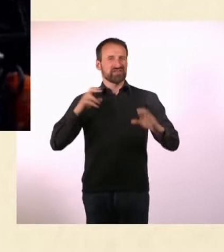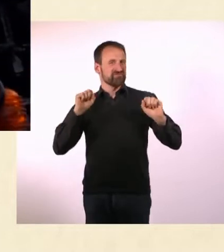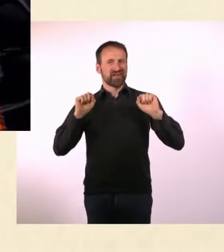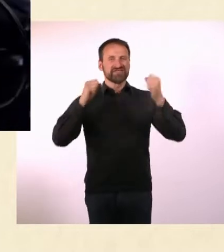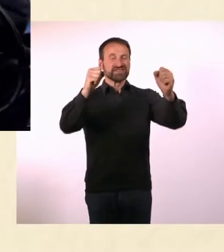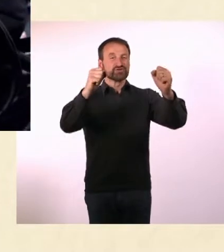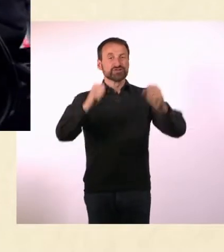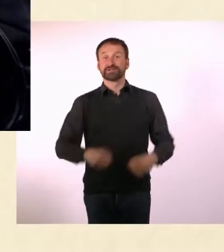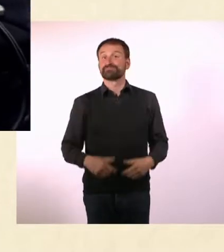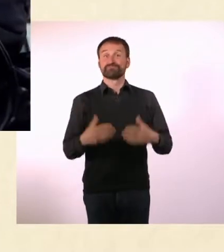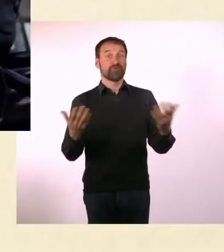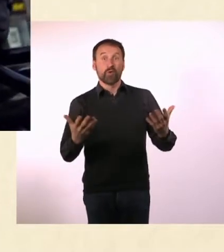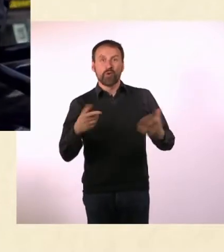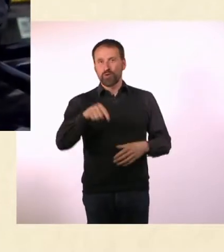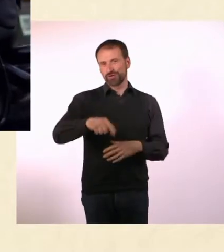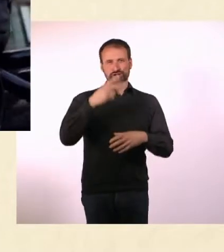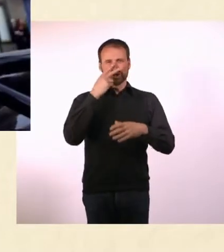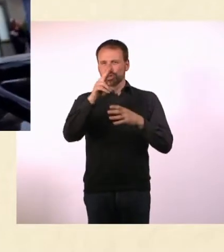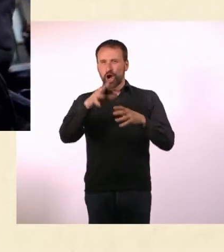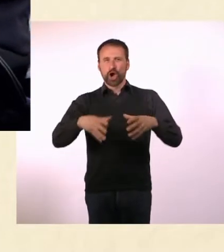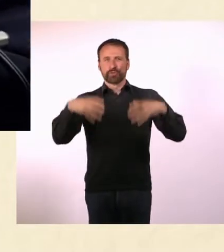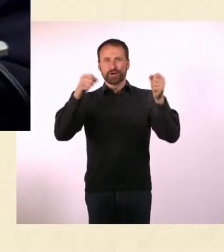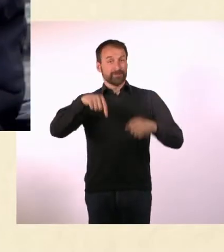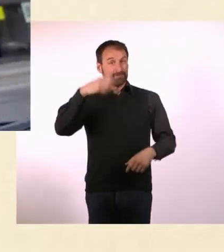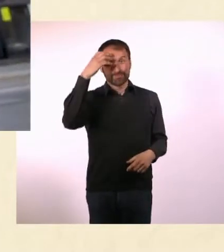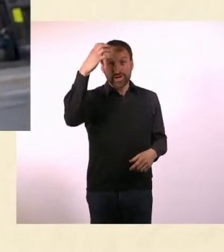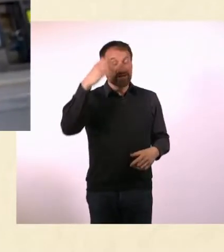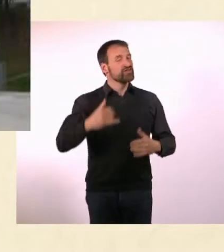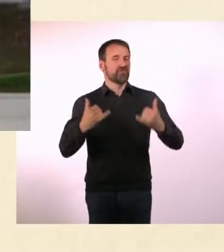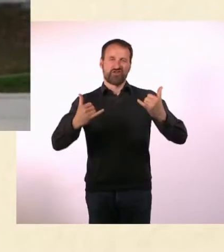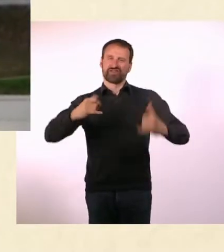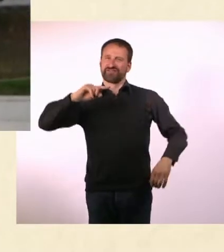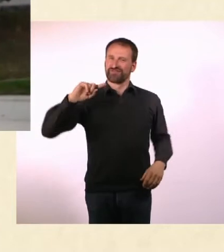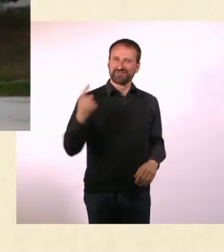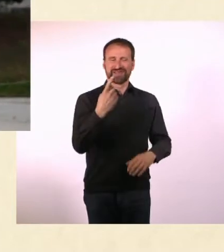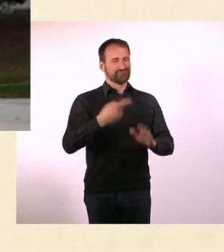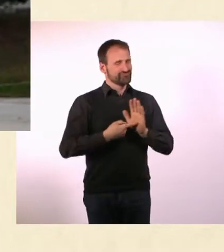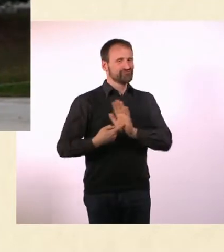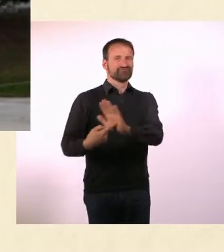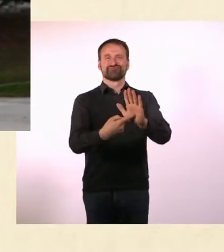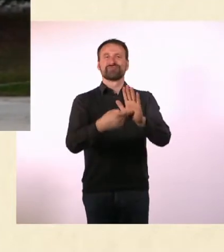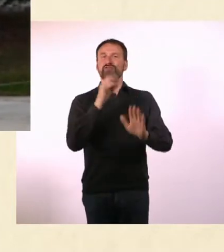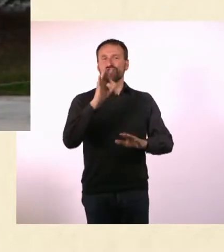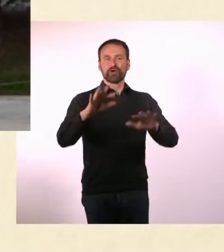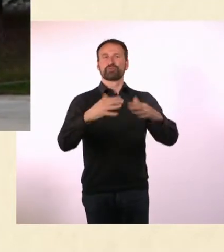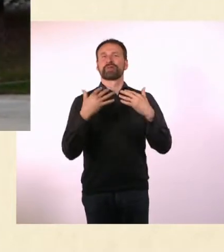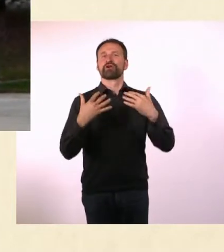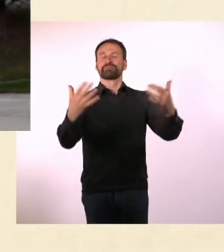* In der Schauburg in München wird er seinem Publikum auch heute wieder ... individuelle Einblicke in die Welt der Kulturschaffenden vermitteln.*